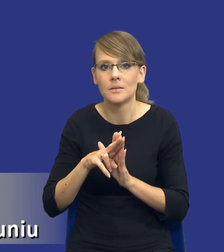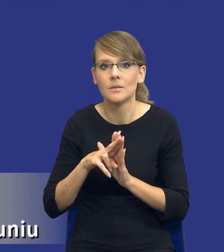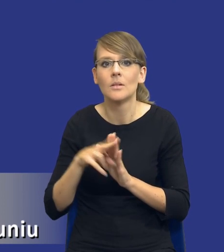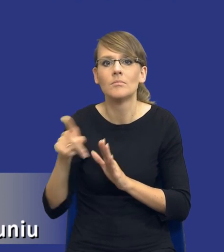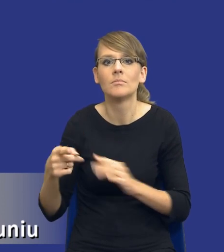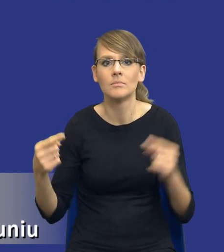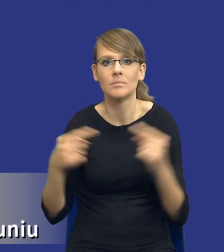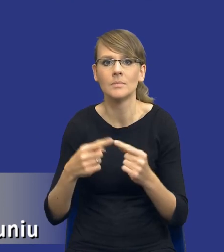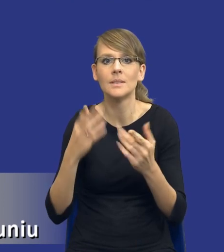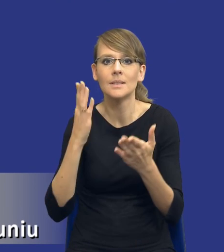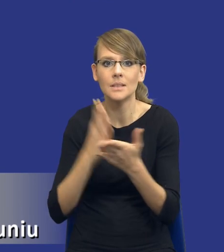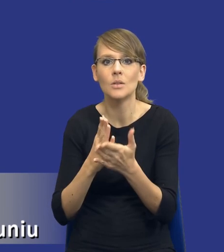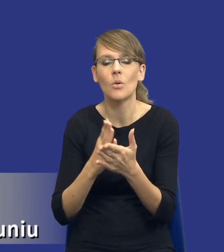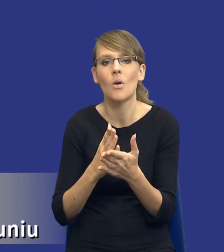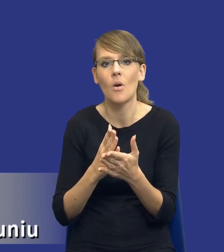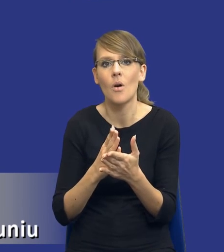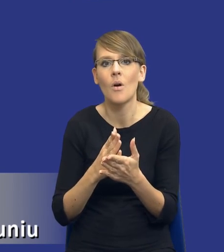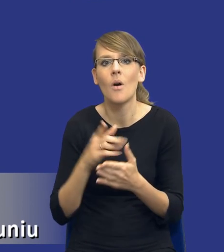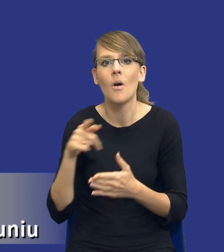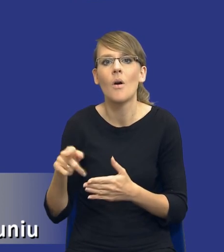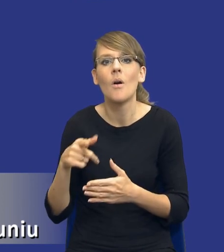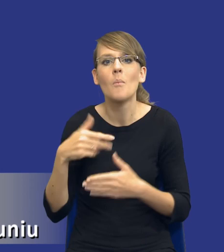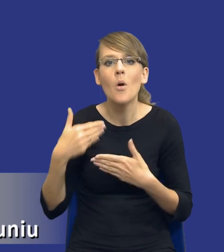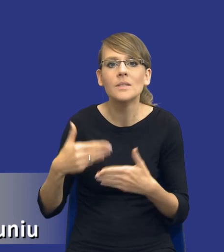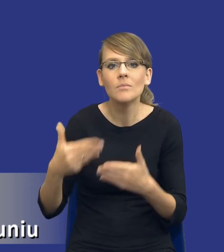wyłącznie, tak jak powiedziałem wcześniej, postępowań o udzielenie zamówienia